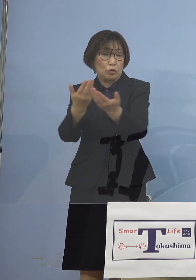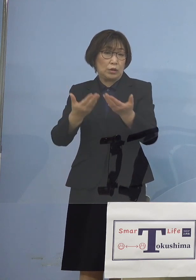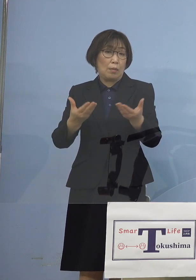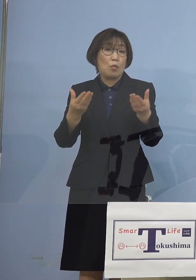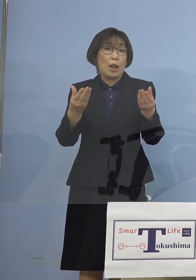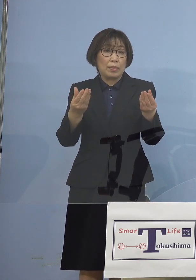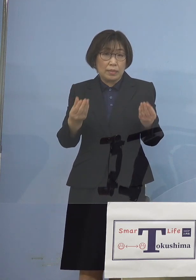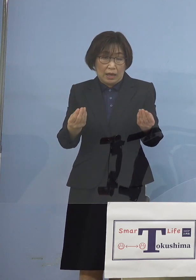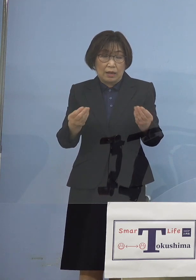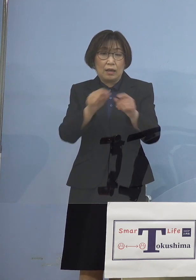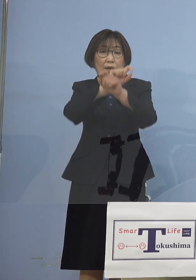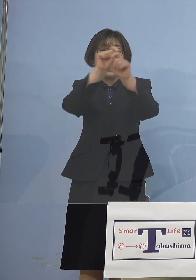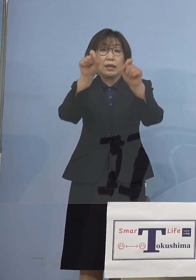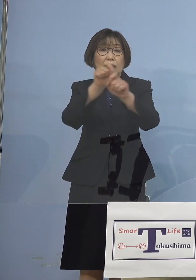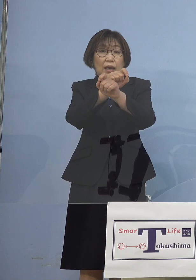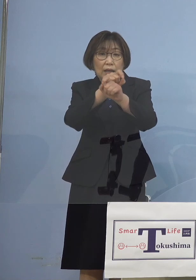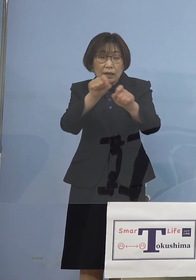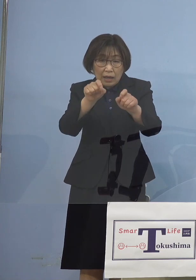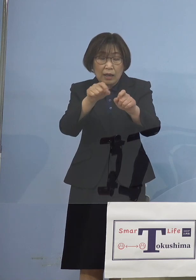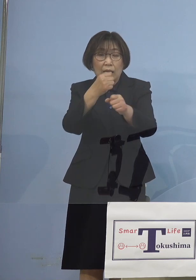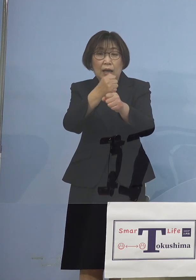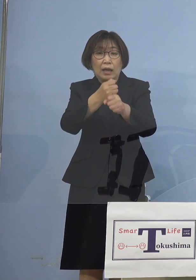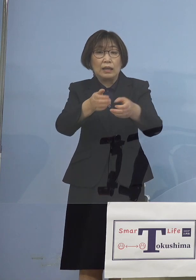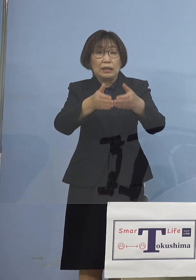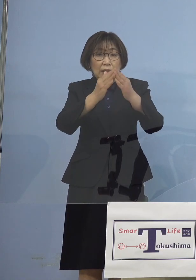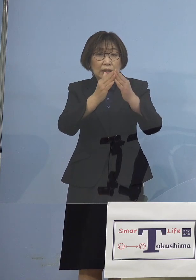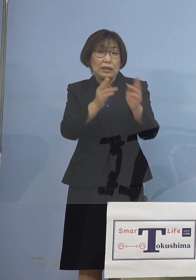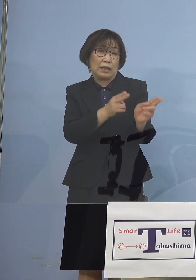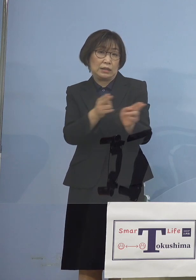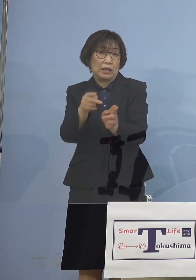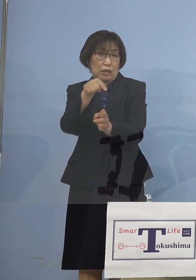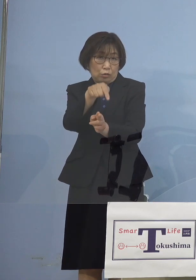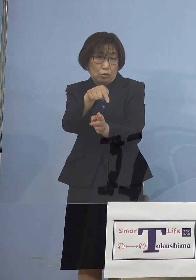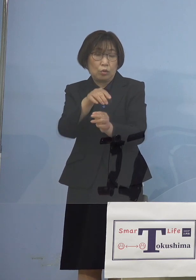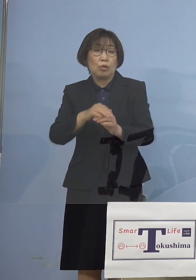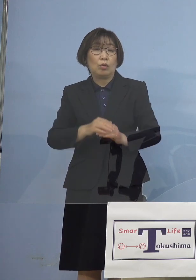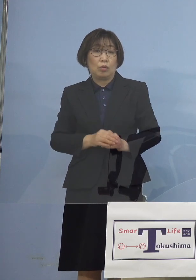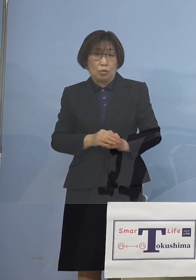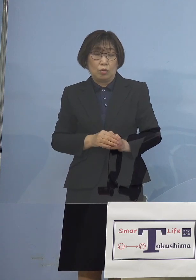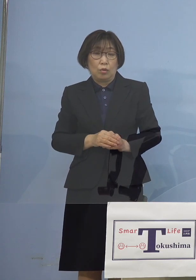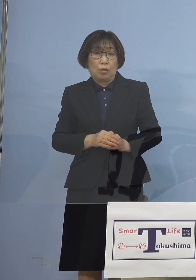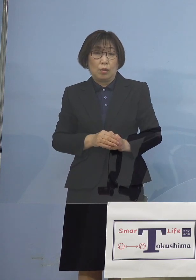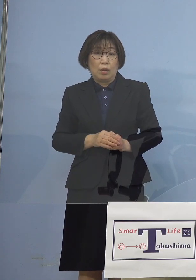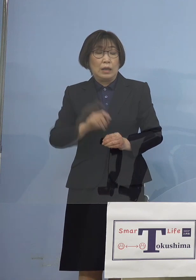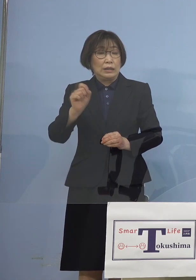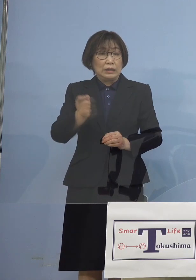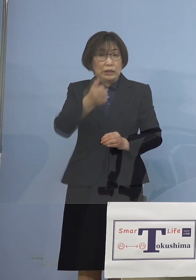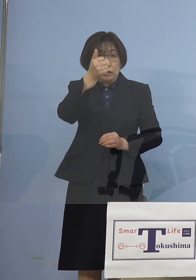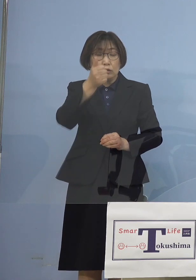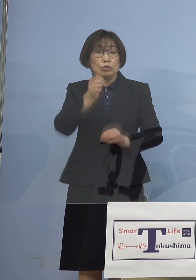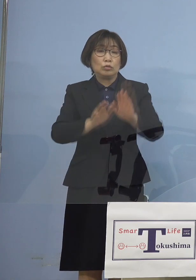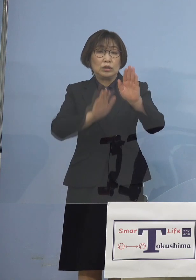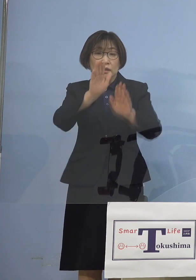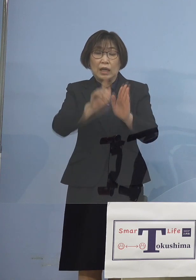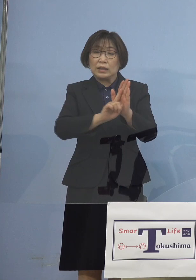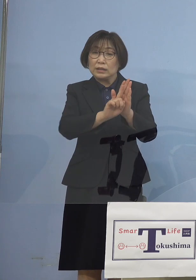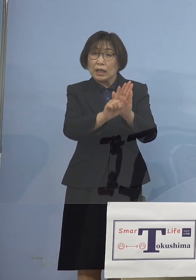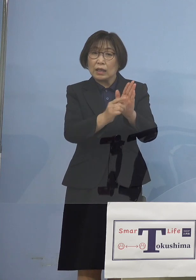結果として出来上がった制度 そして「緊急事態宣言」 に行かないように 空振りを恐れず行う制度